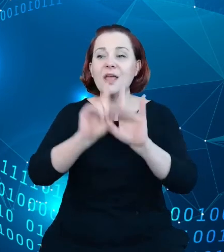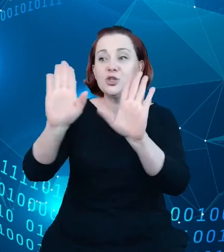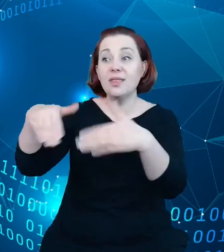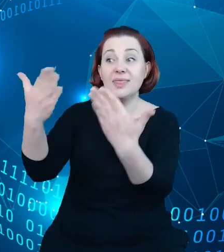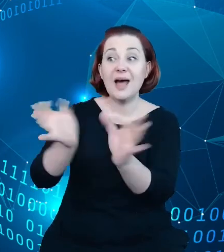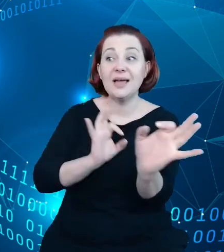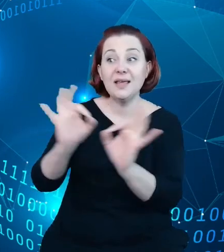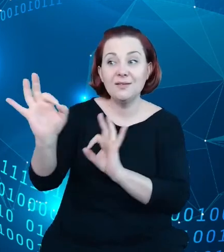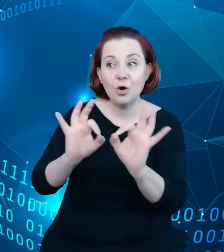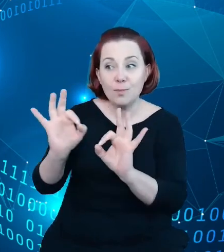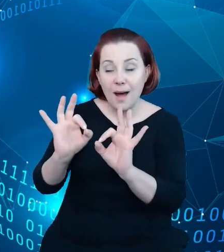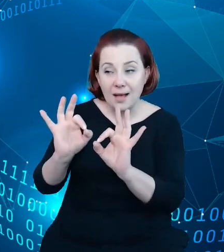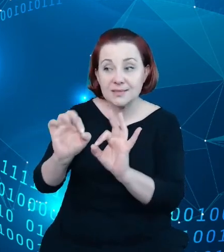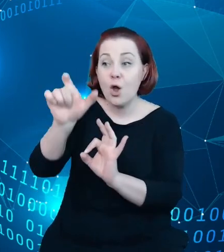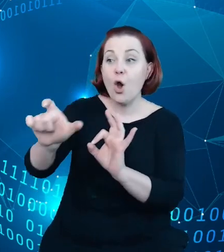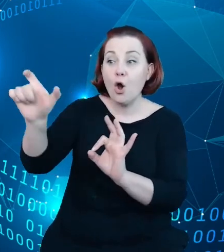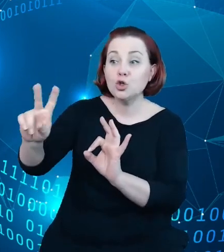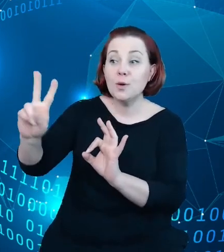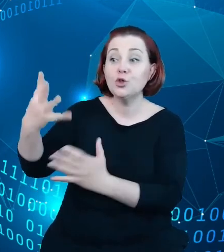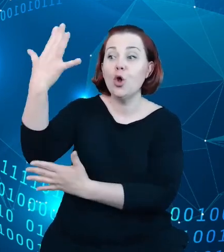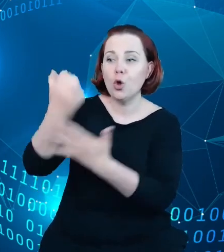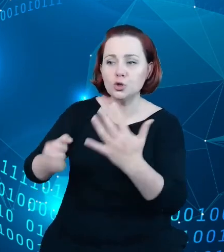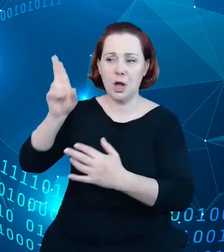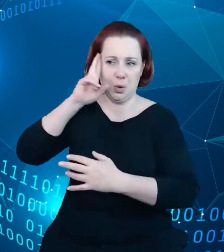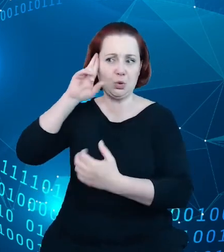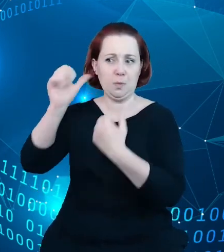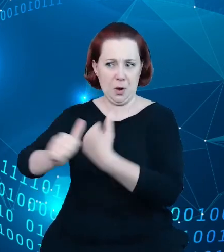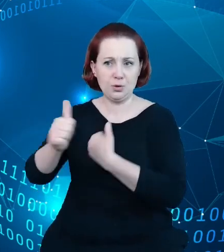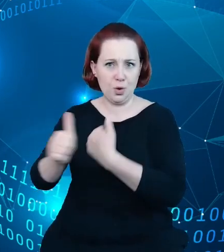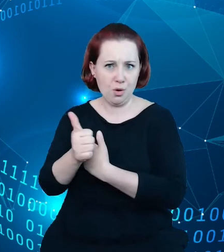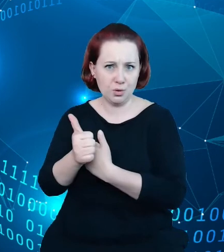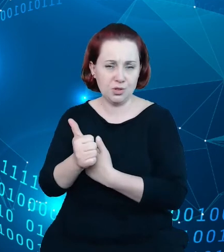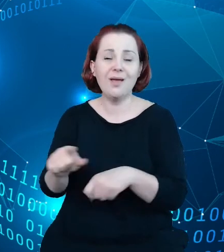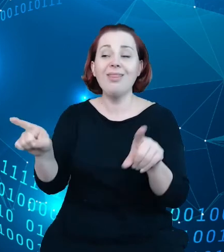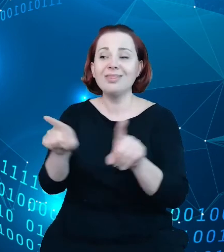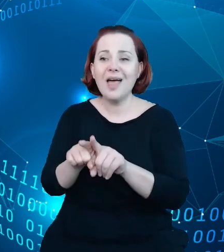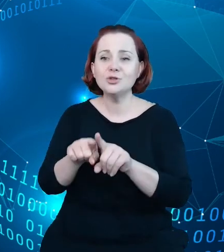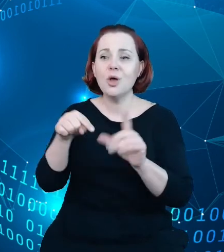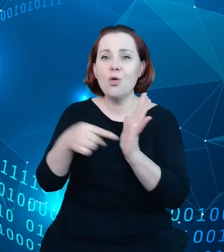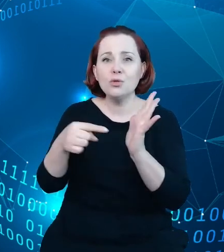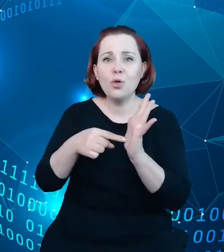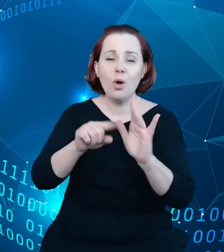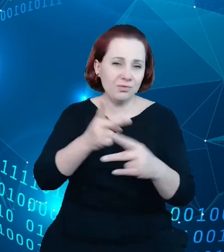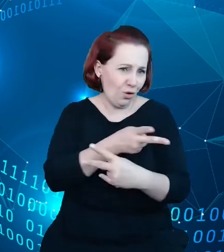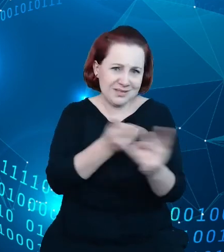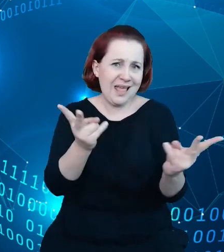dla swoich odbiorców i dostępnej dla każdego w sposób zindywidualizowany. I naszym